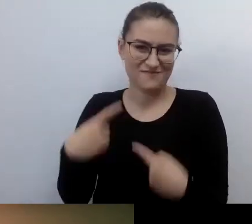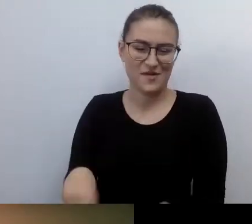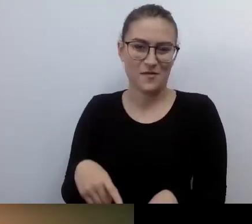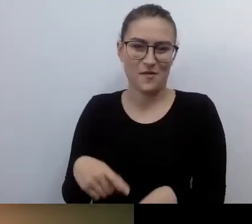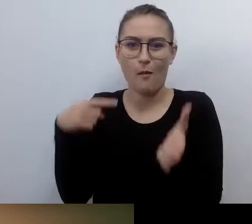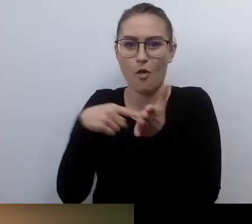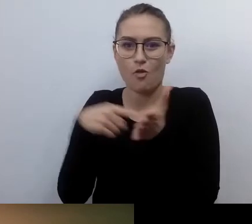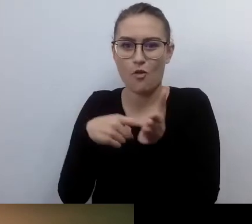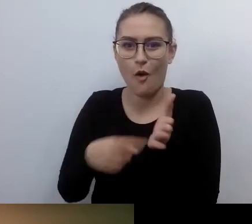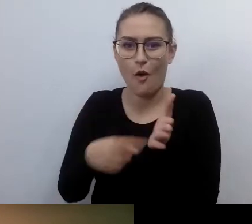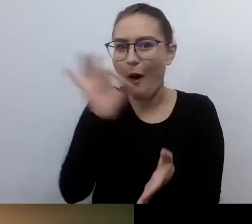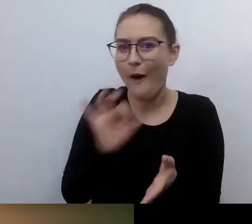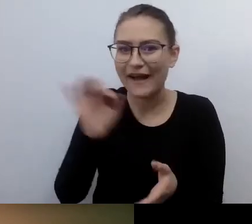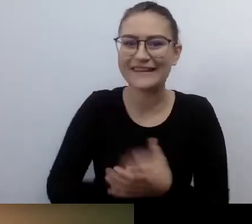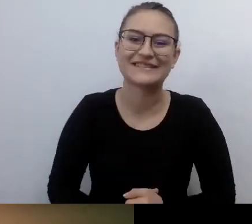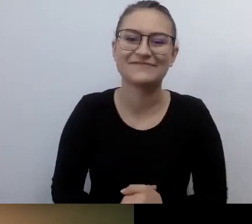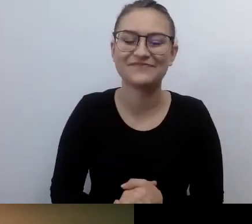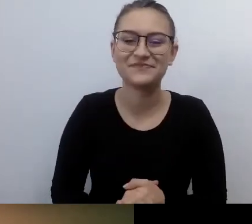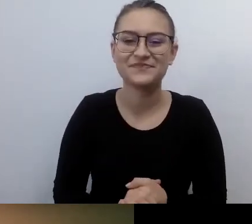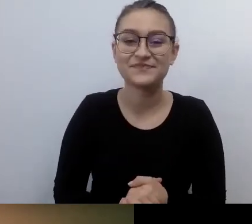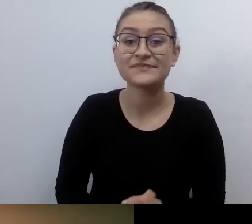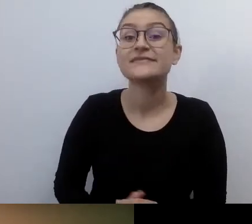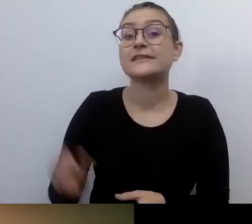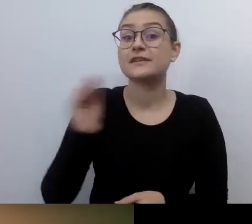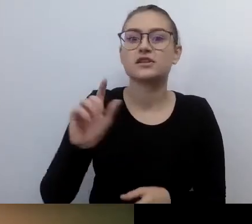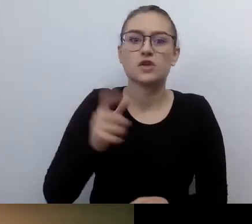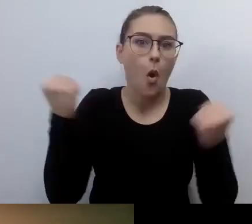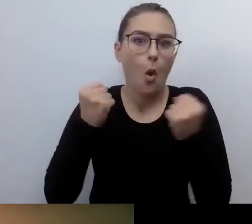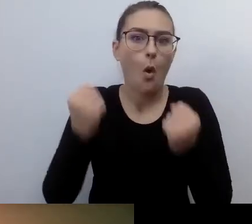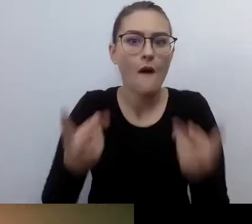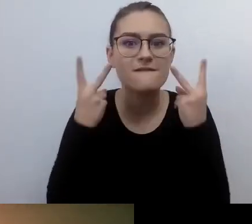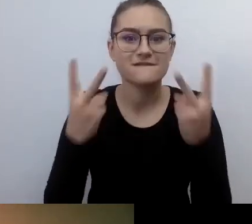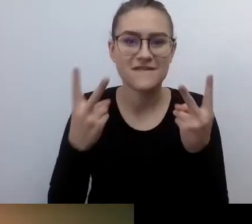To, co bardzo ważne i uświetni nasze spotkanie, to fakt,